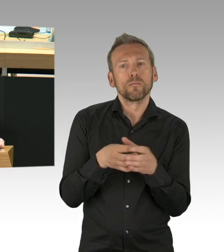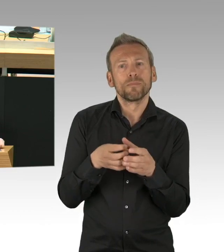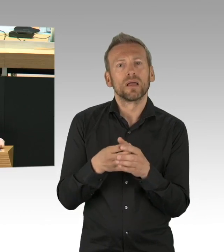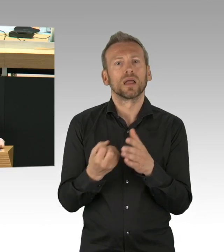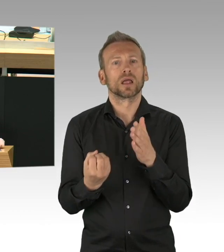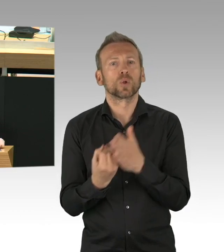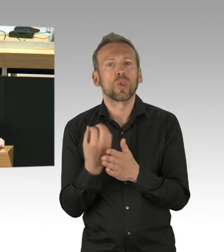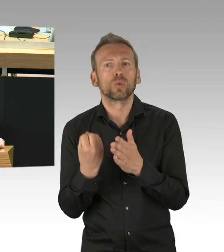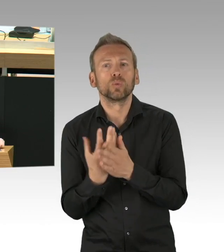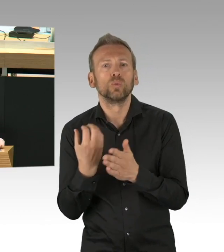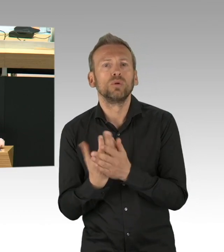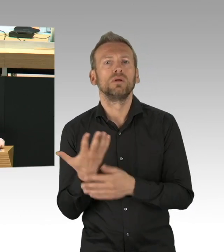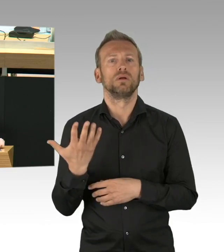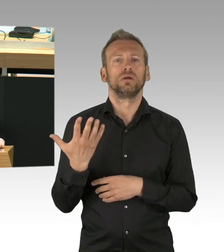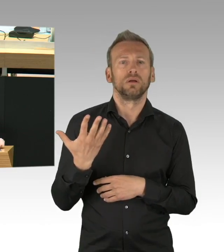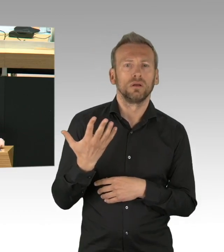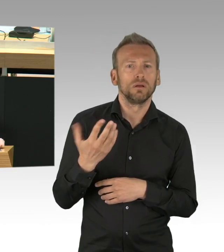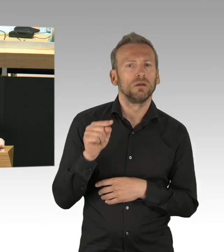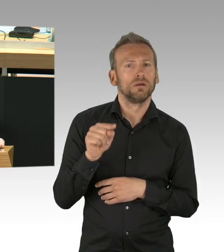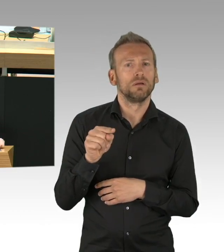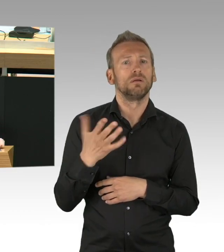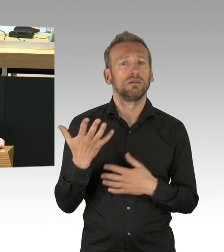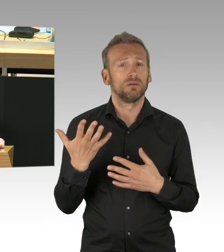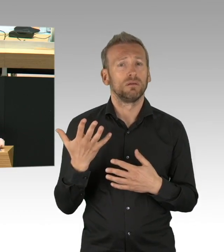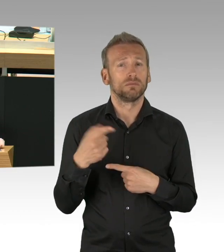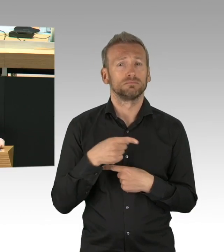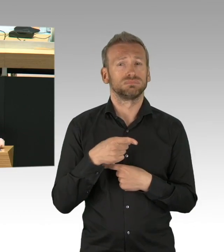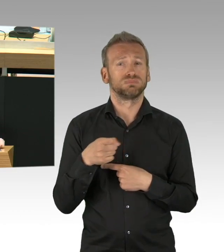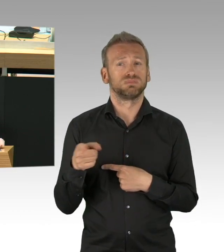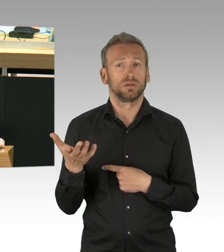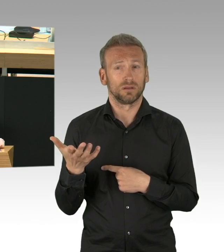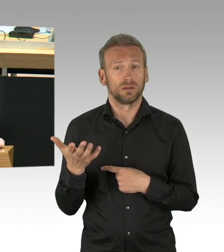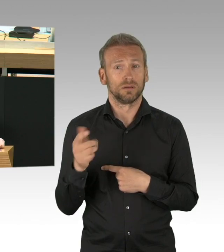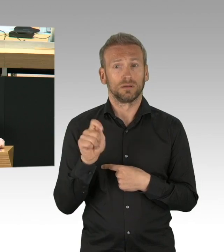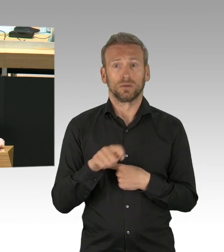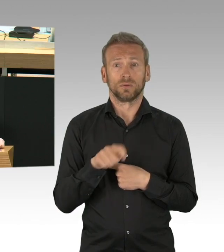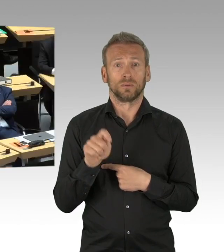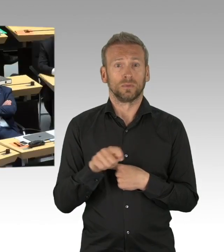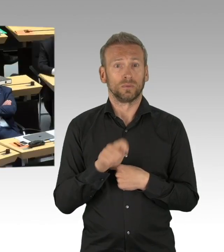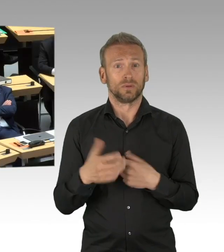sie möchten wissen, wann die Kinder wieder in die Kita gehen dürfen und was der Senat tut um die Kinder auch dort vor Infektionen schützen.